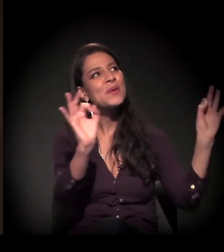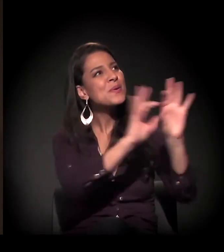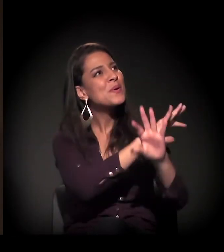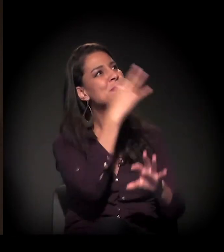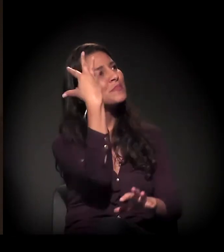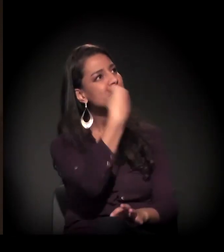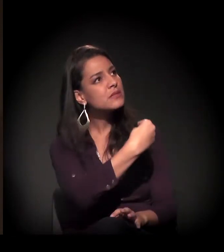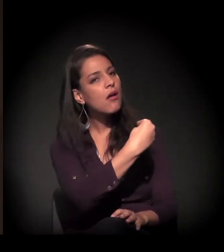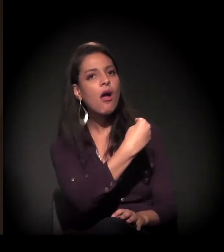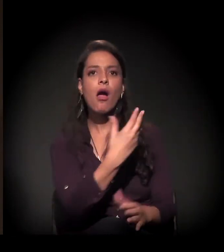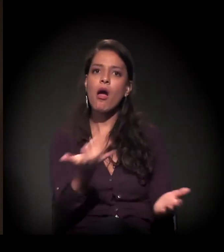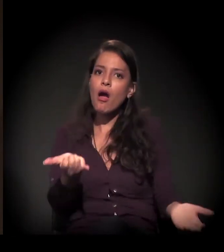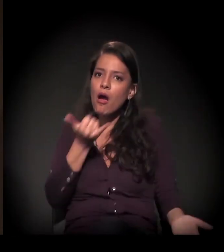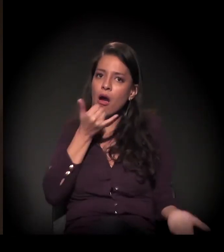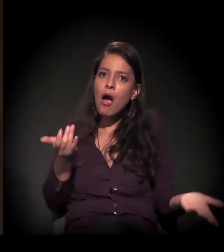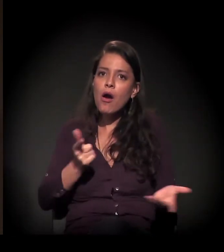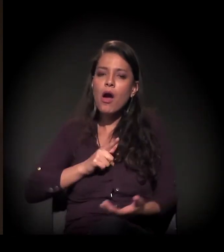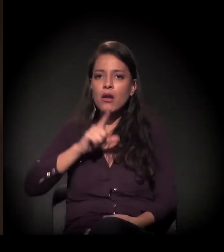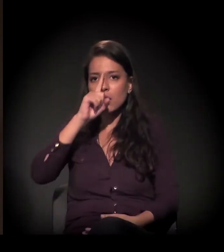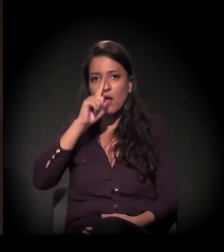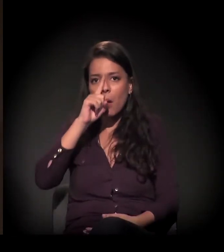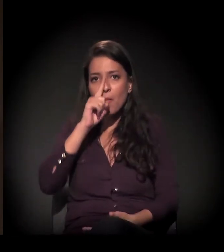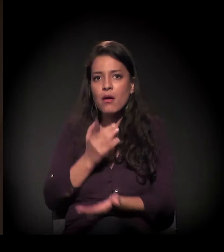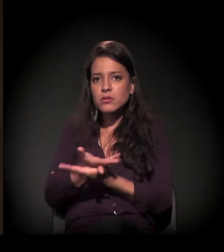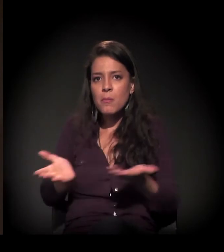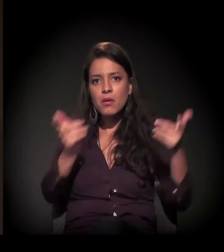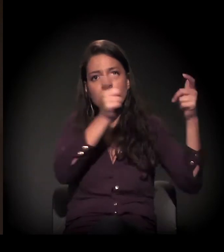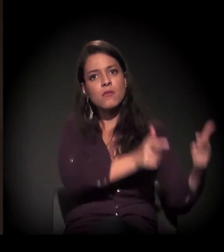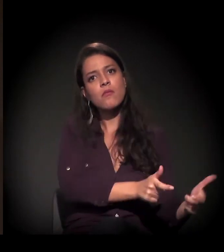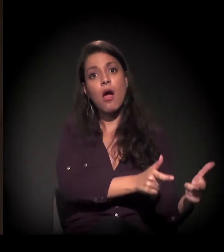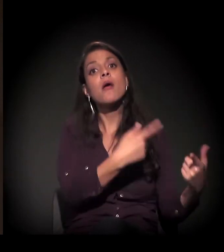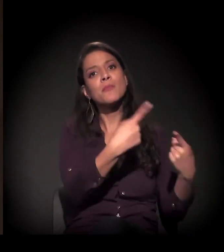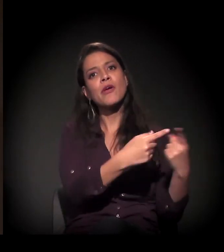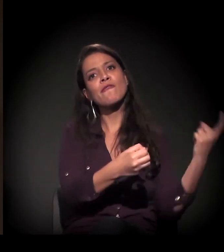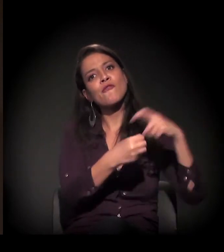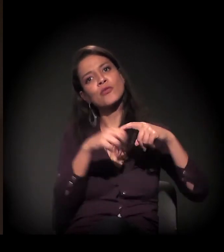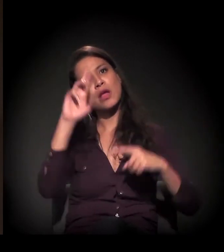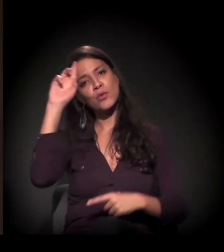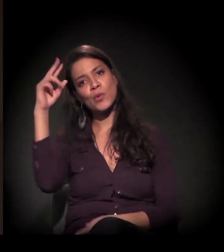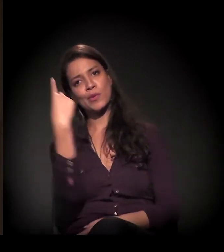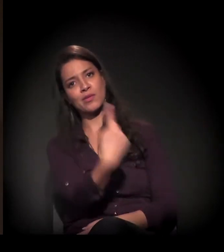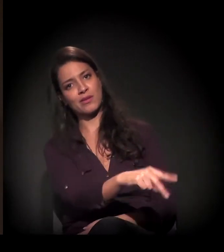e neste momento sofre essa ameaça concreta de reintegração de posse.